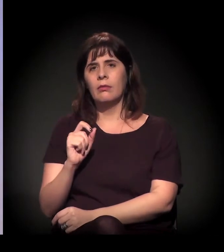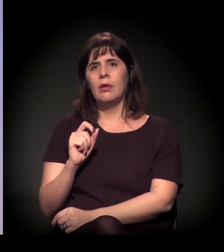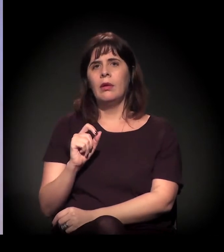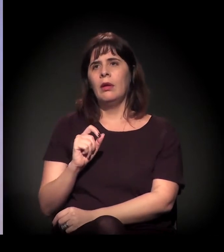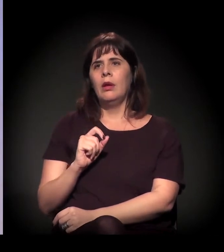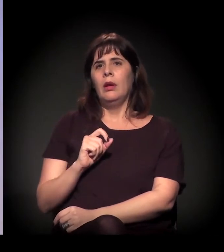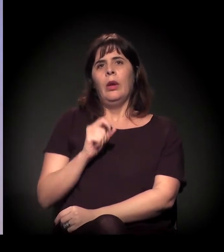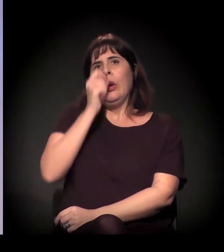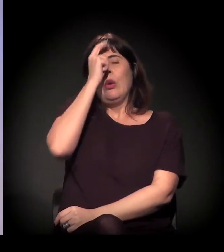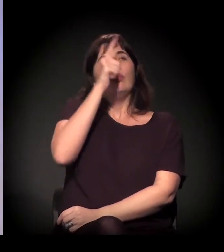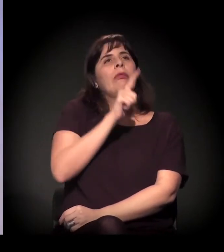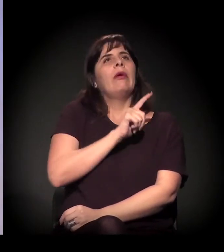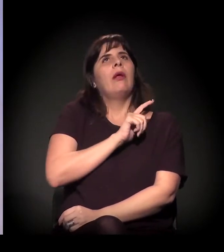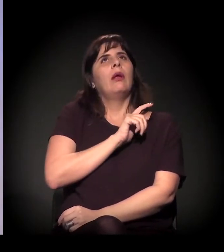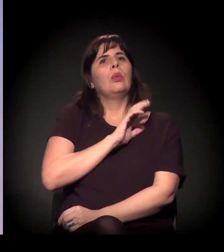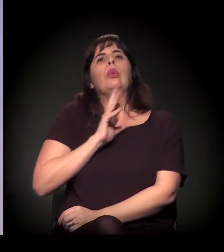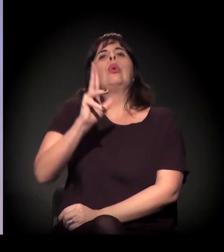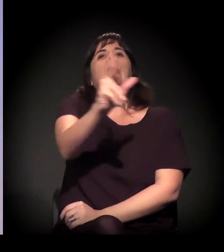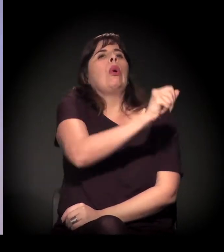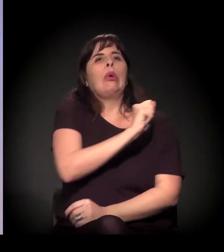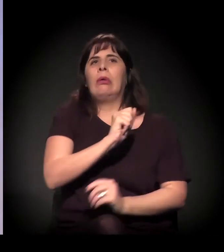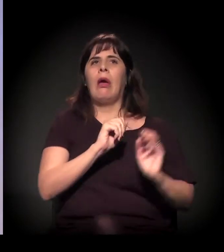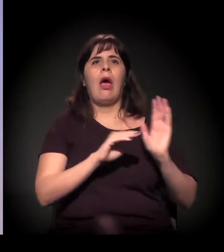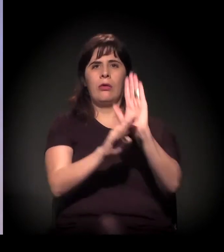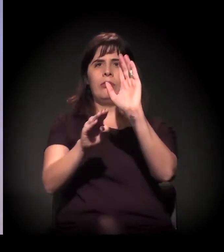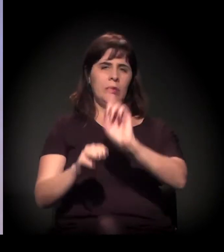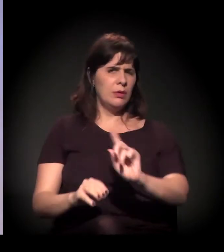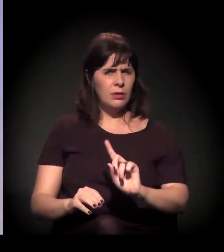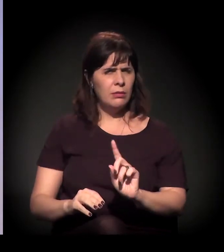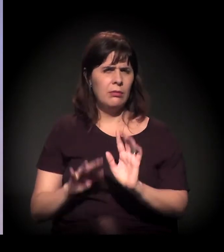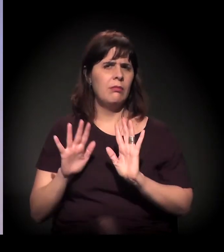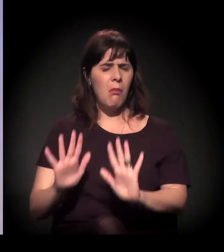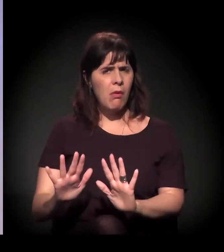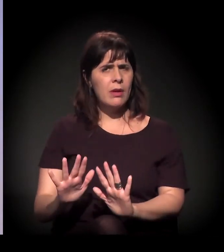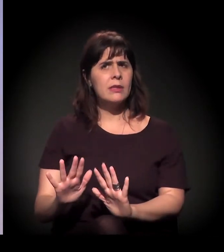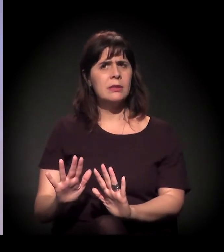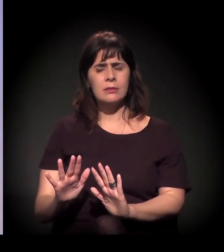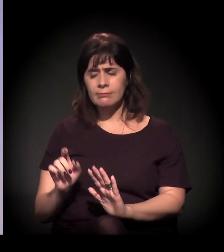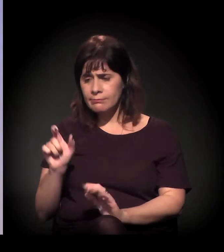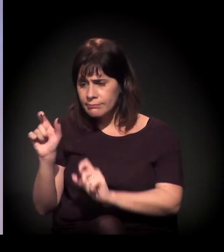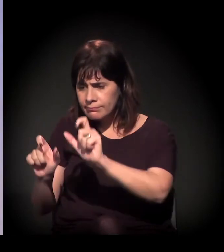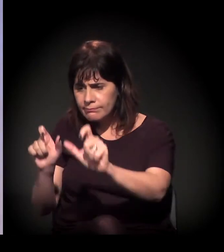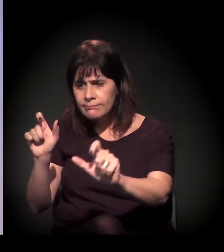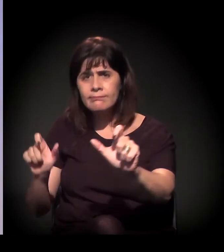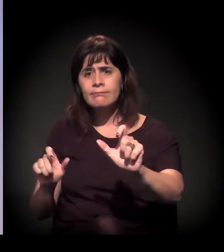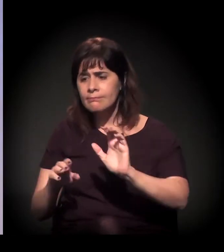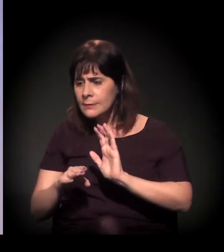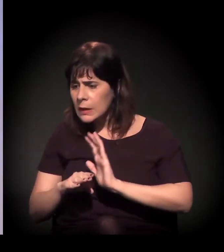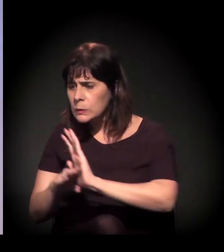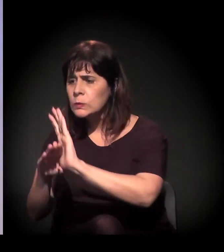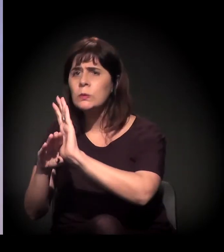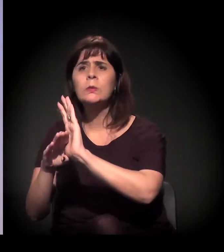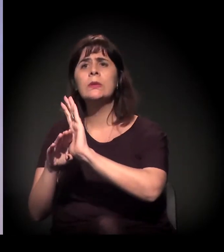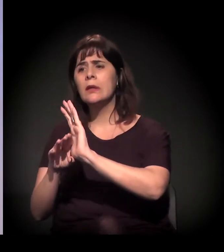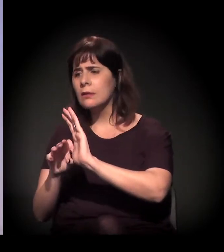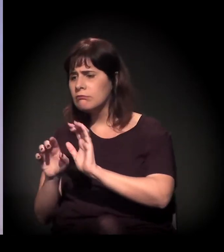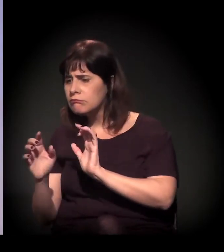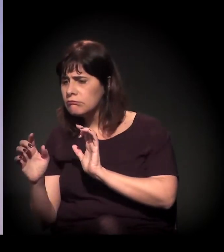então é isto: a cultura não vai ajudar todo mundo. Mas pode ser um momento de lazer...